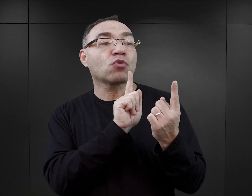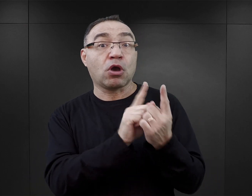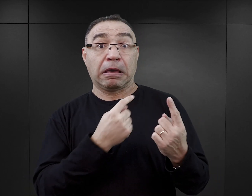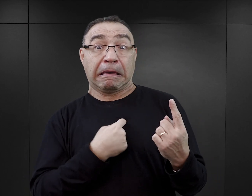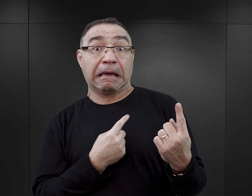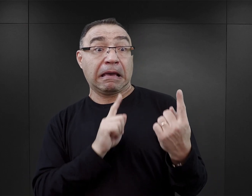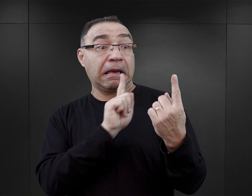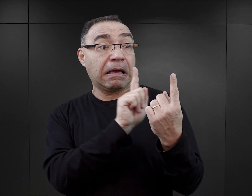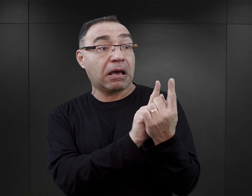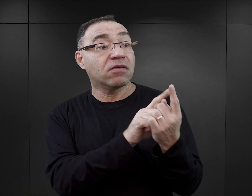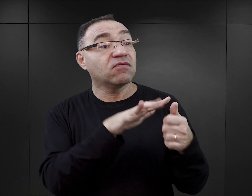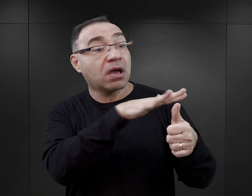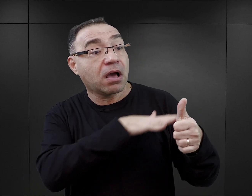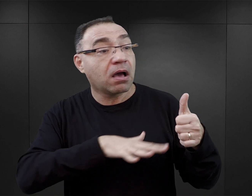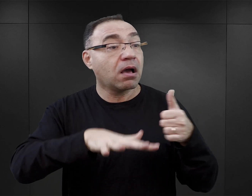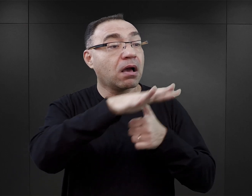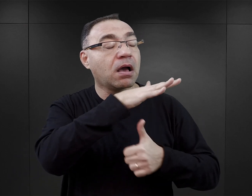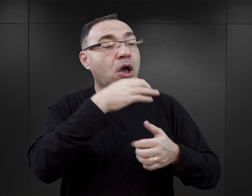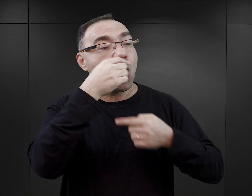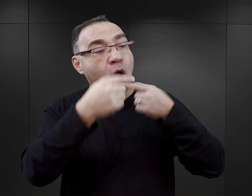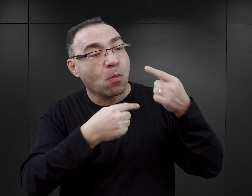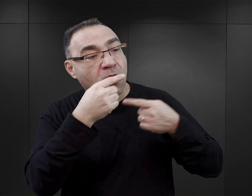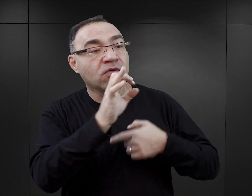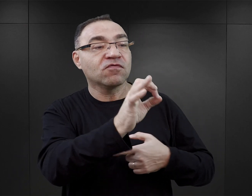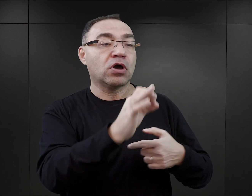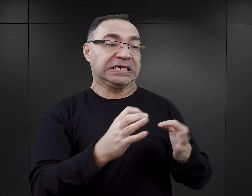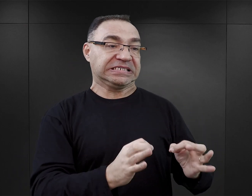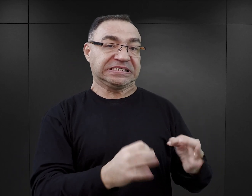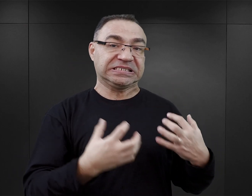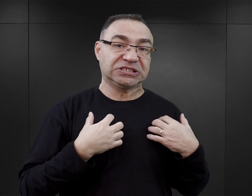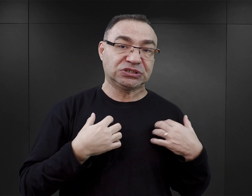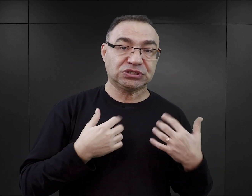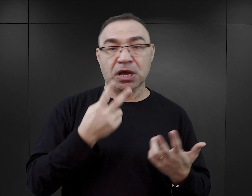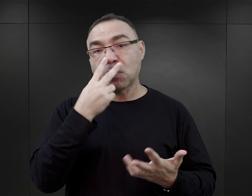wchodziły w ich kręgi i opisywały ich albo aktualne życie, albo ich doświadczenia.